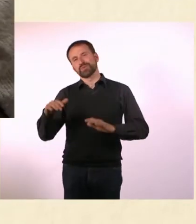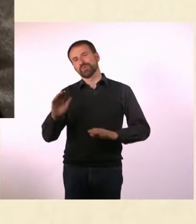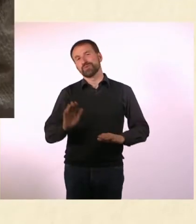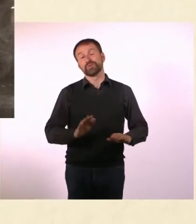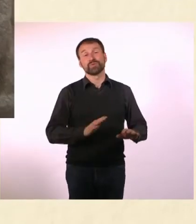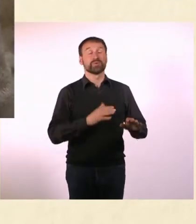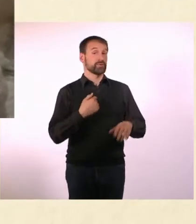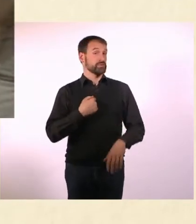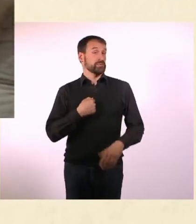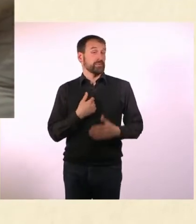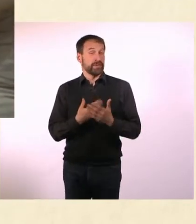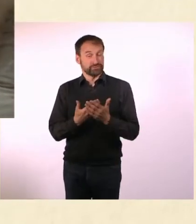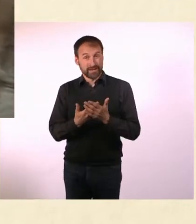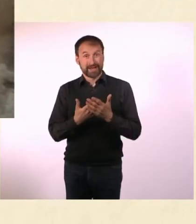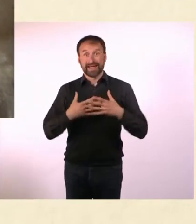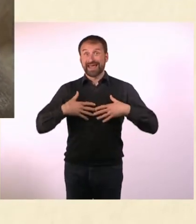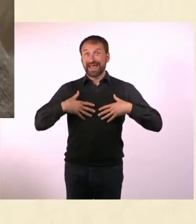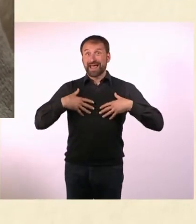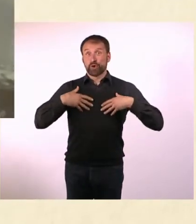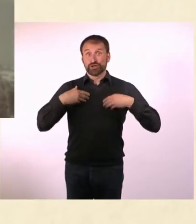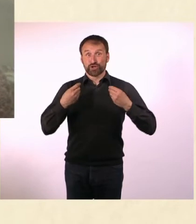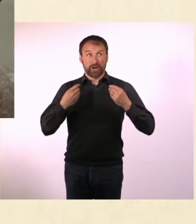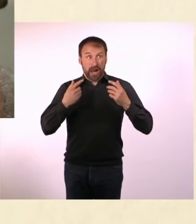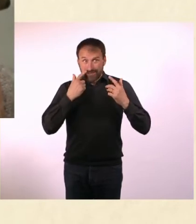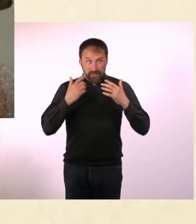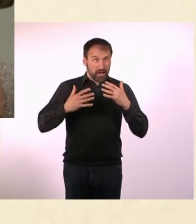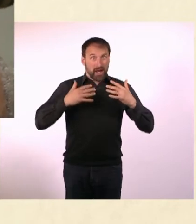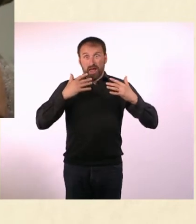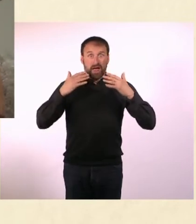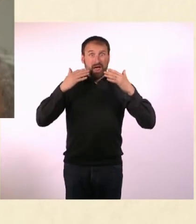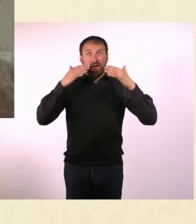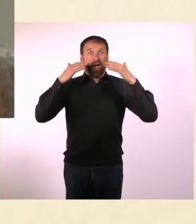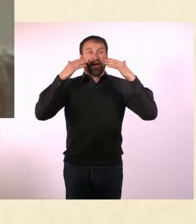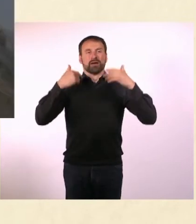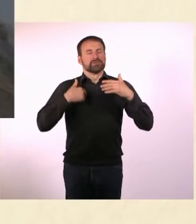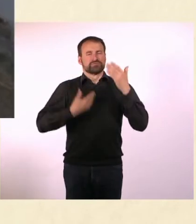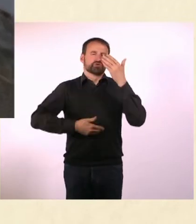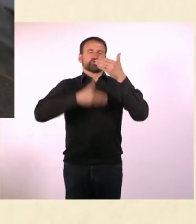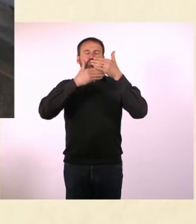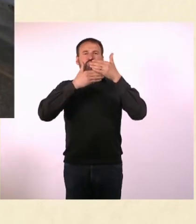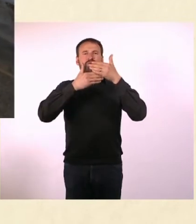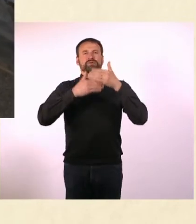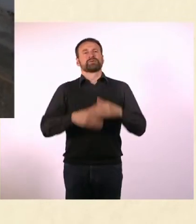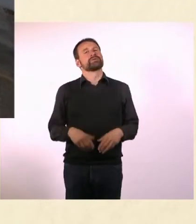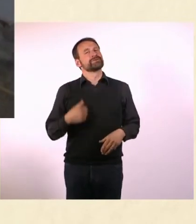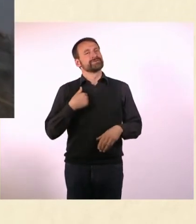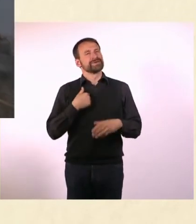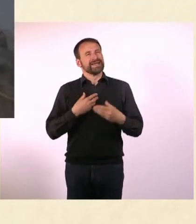Bei mir ist es so, dass ich bei emotionalem Hochwasser ... die Schotten dicht mache. Über Gefühle zu reden, war mir schon immer zuwider.